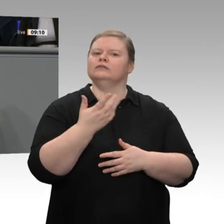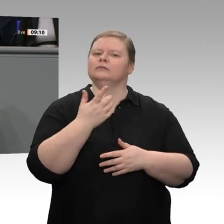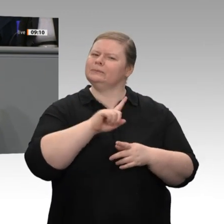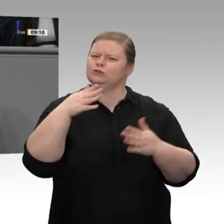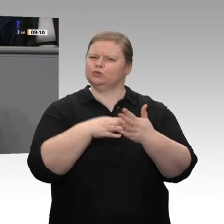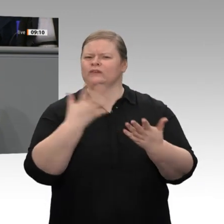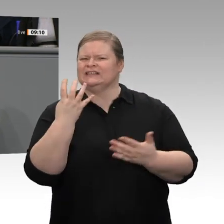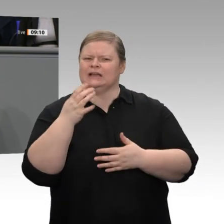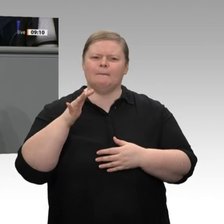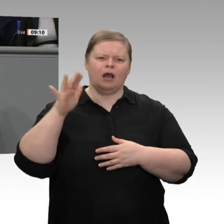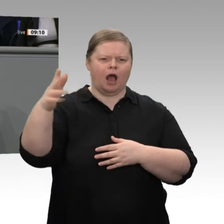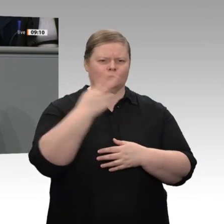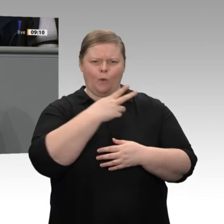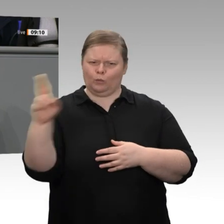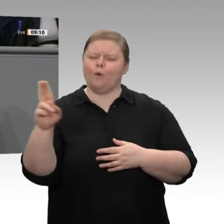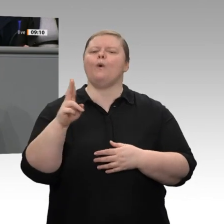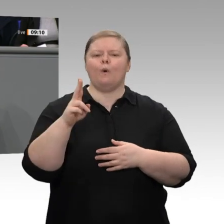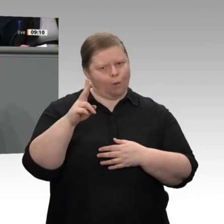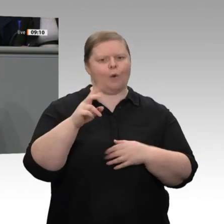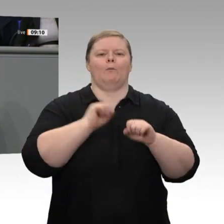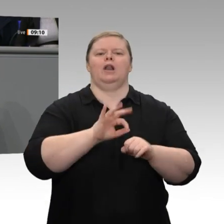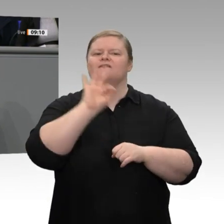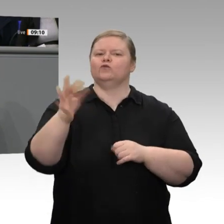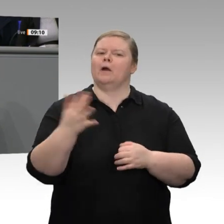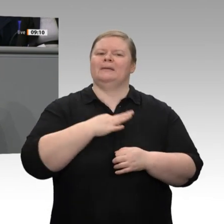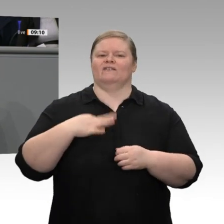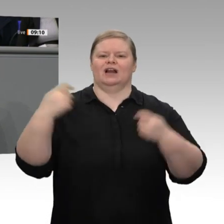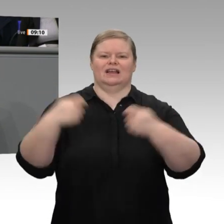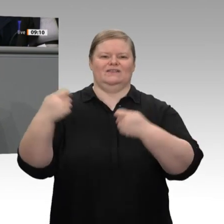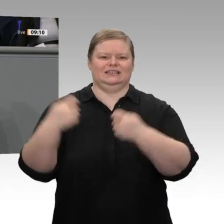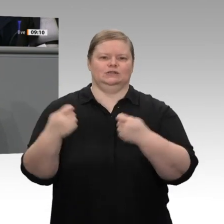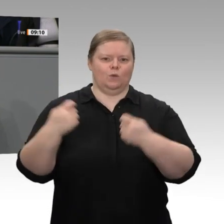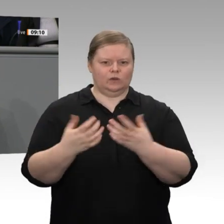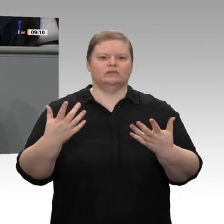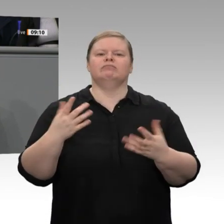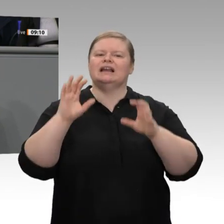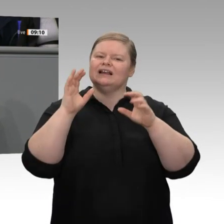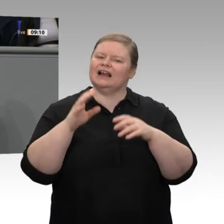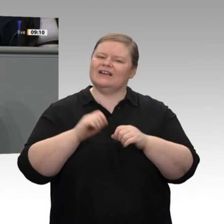ermöglicht, Infrastrukturen geschaffen werden und neue Arbeitsplätze entstehen.